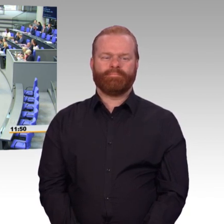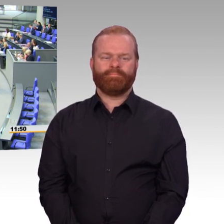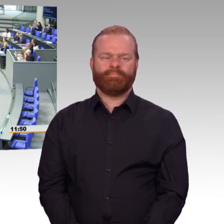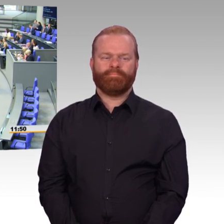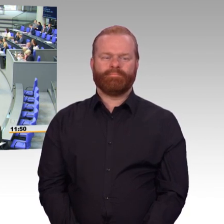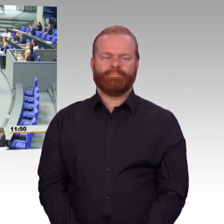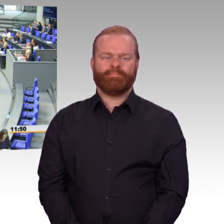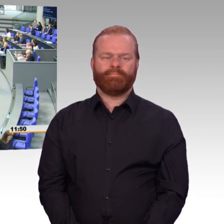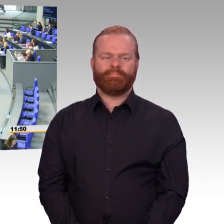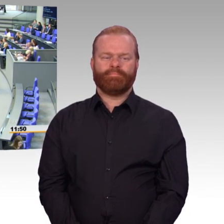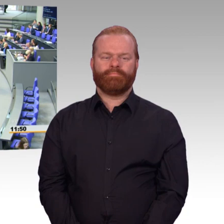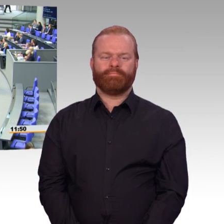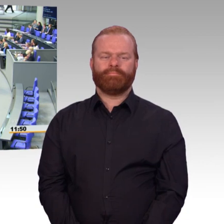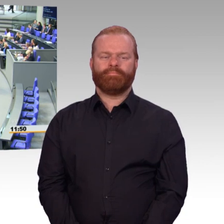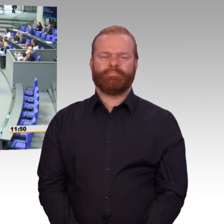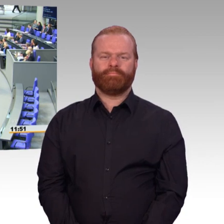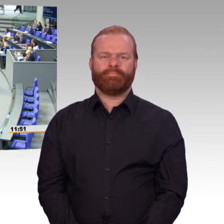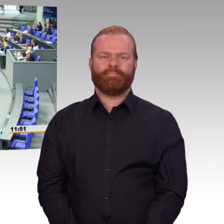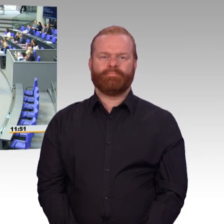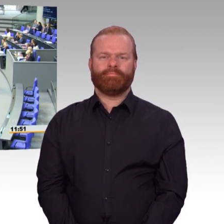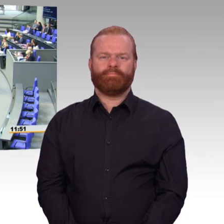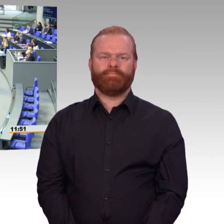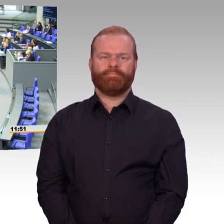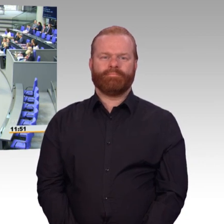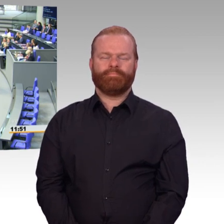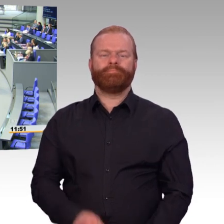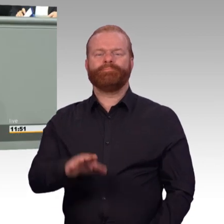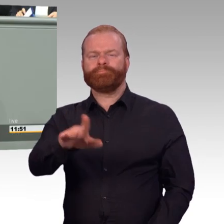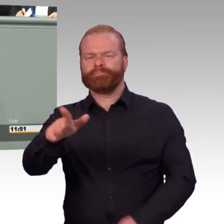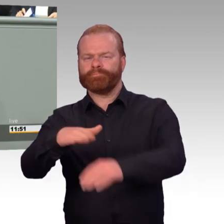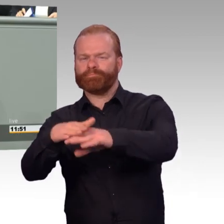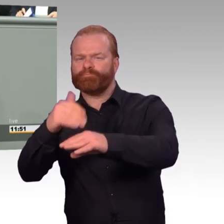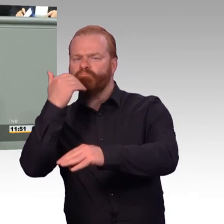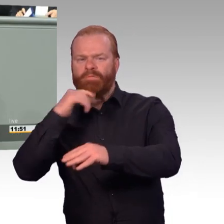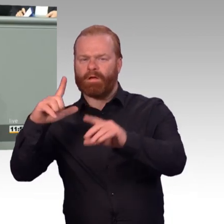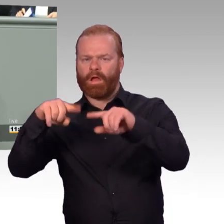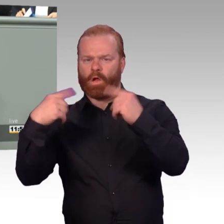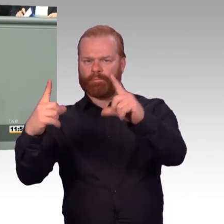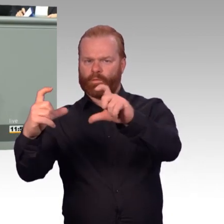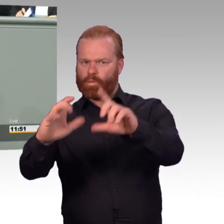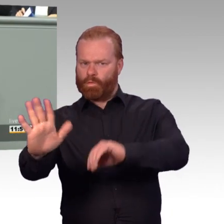Frau von der Leyen, bitteschön. (Rednerwechsel) Frau Präsidentin, liebe Kolleginnen und Kollegen.